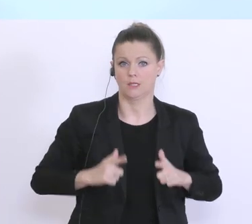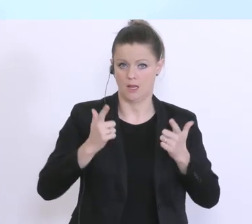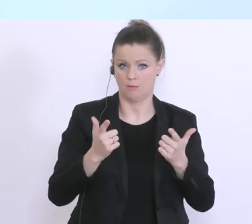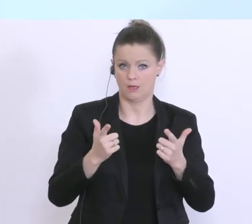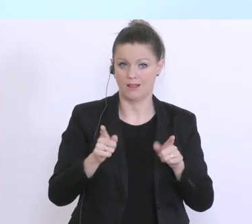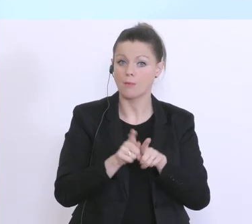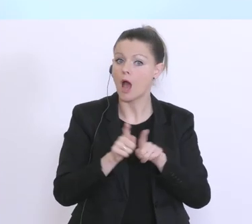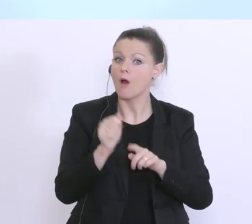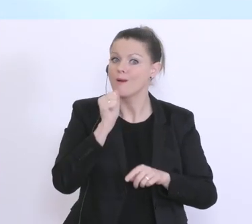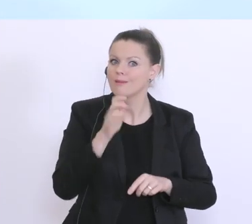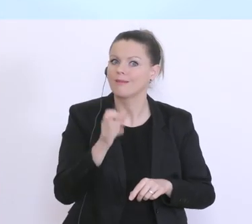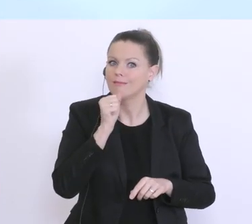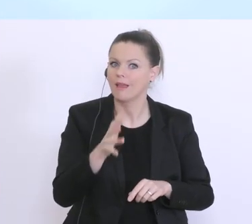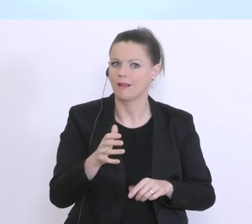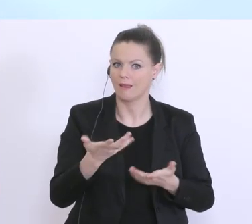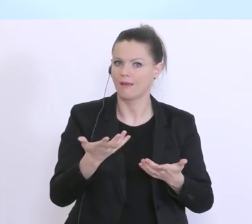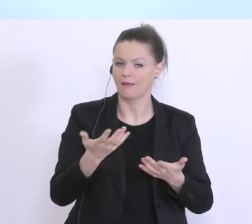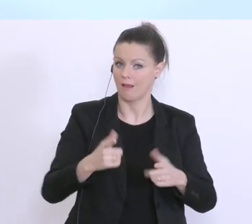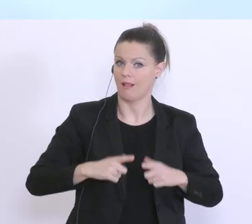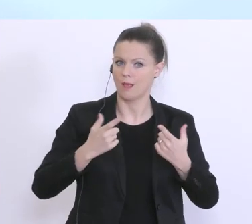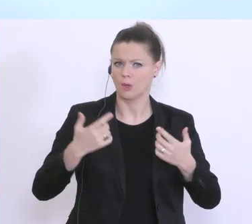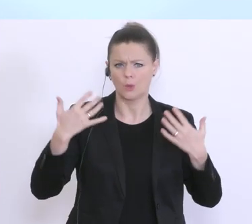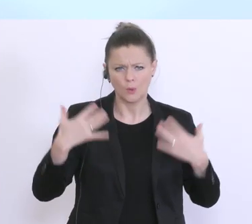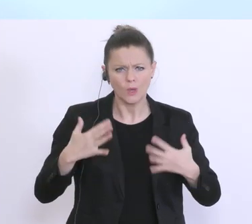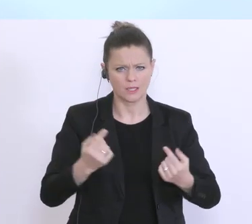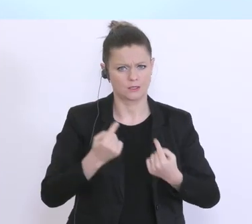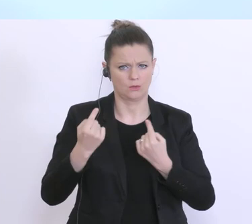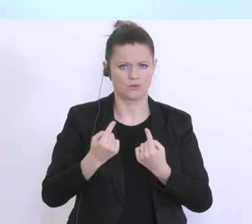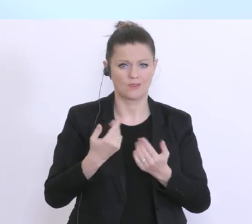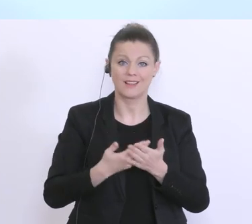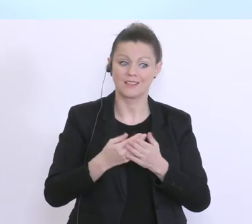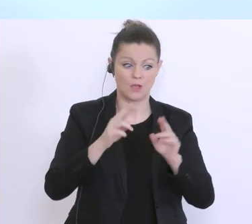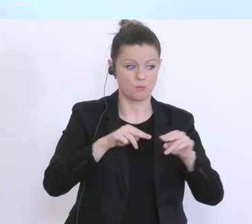täglichen Lebensalltag. Und in dieser Situation hat die Bundesregierung schnell entschlossen,